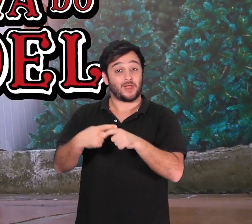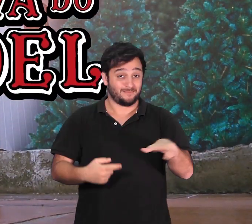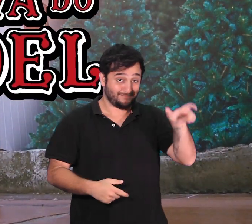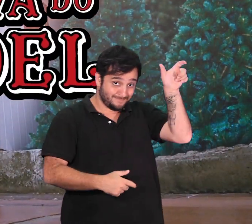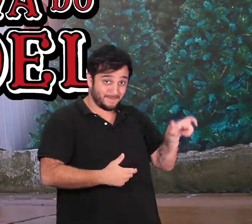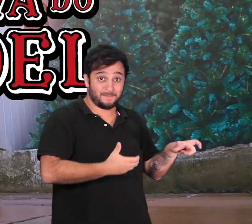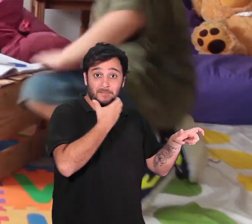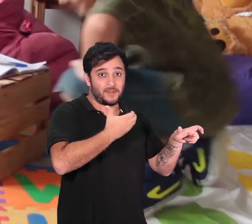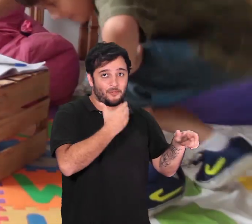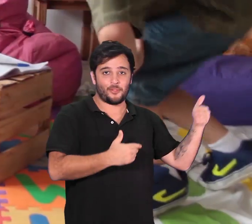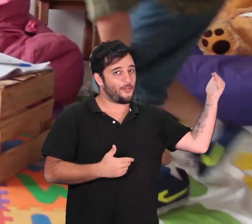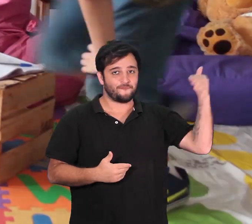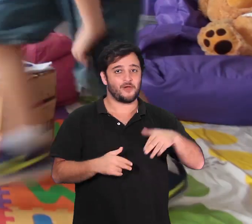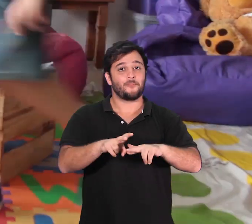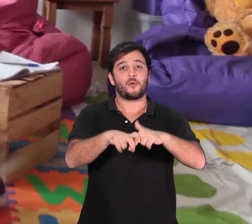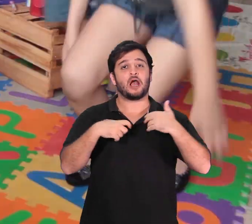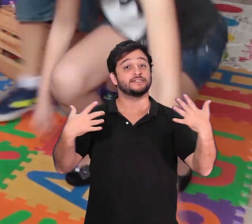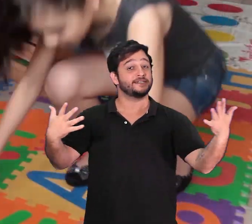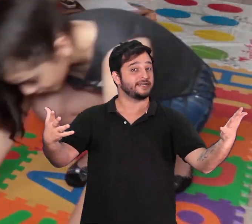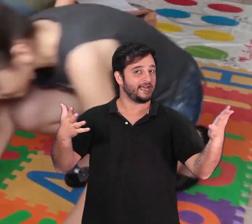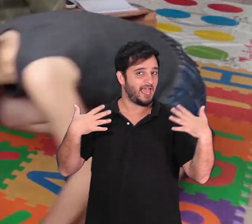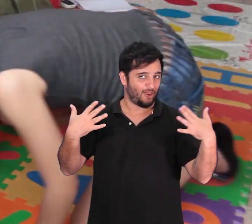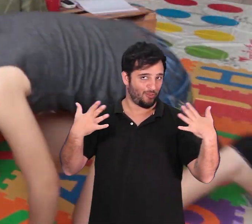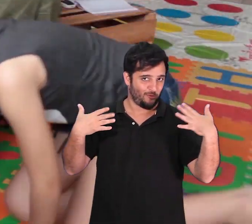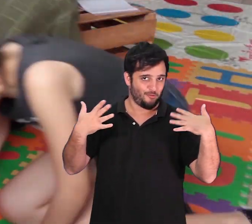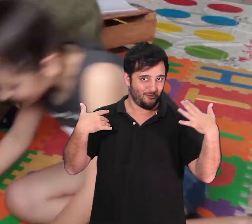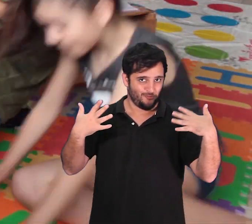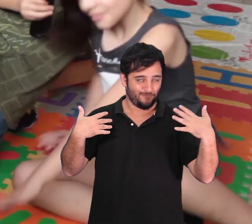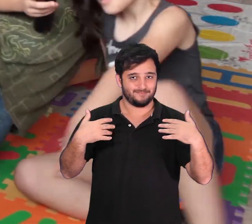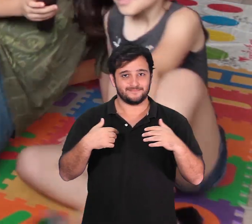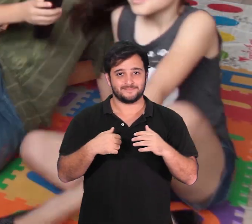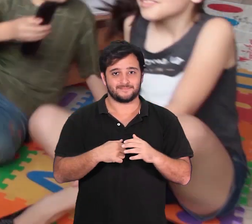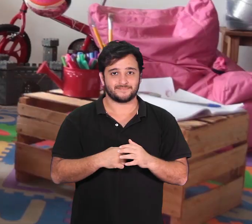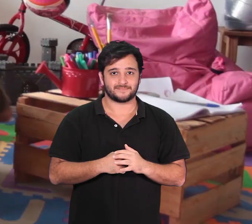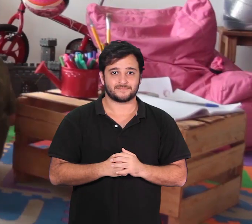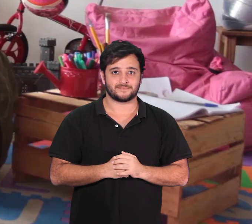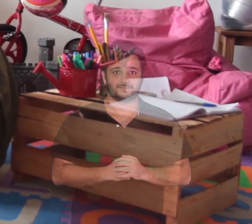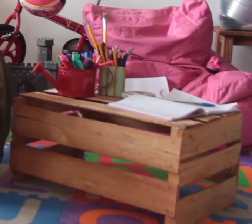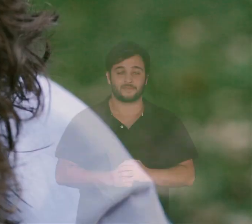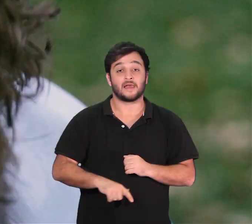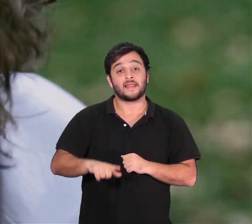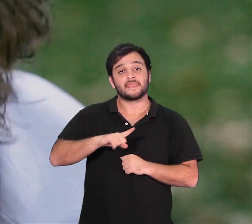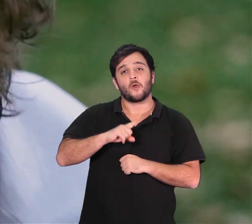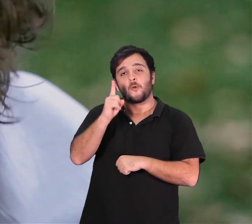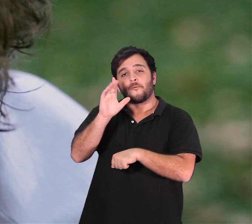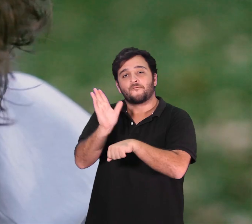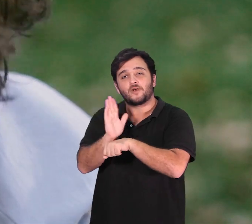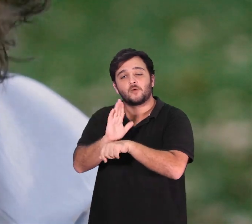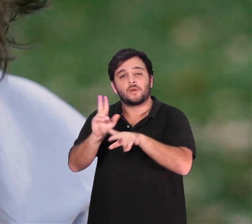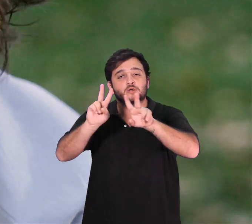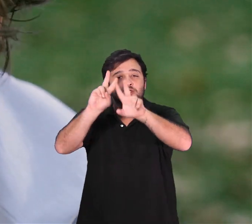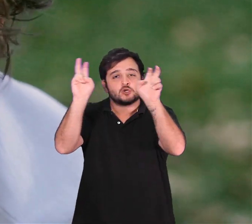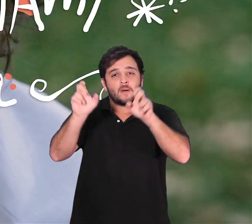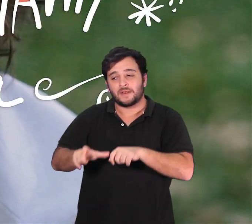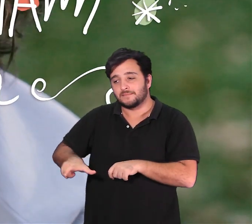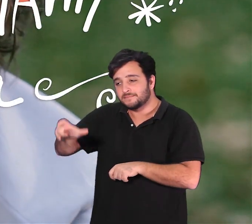salva o natal depois que o Papai Noel decide não vir ao Brasil por causa do calor. Nham-Nham, a Criatura